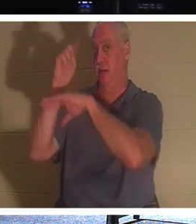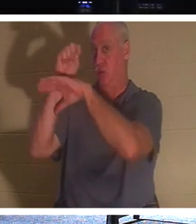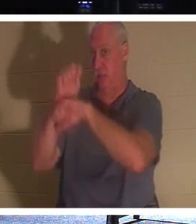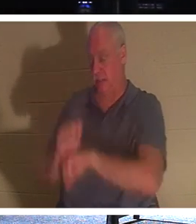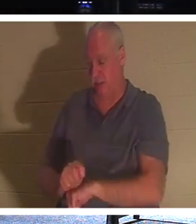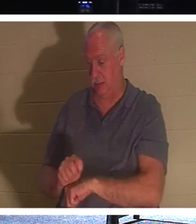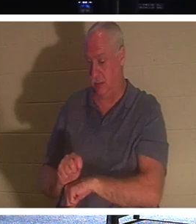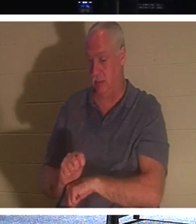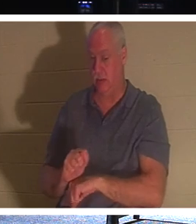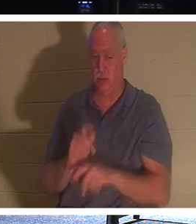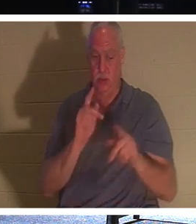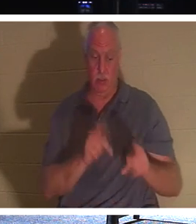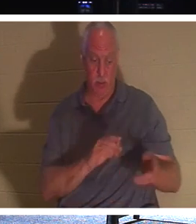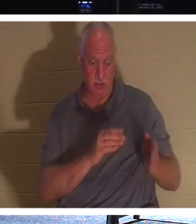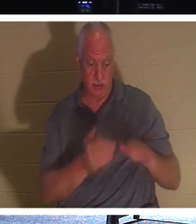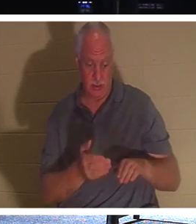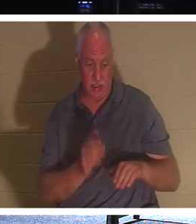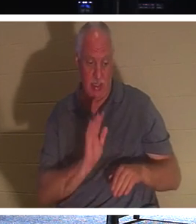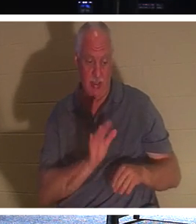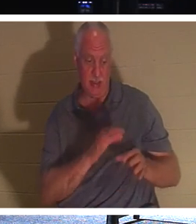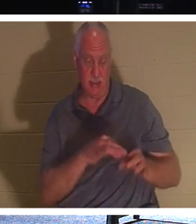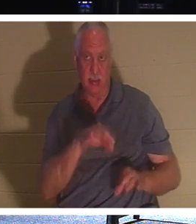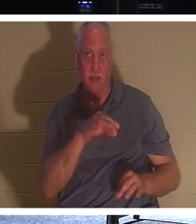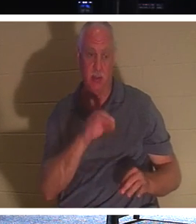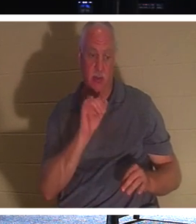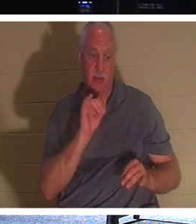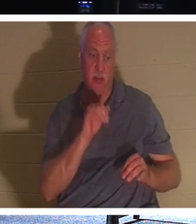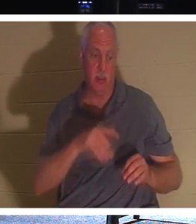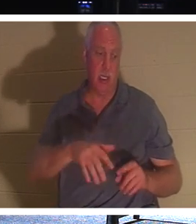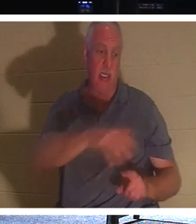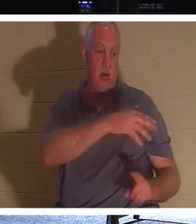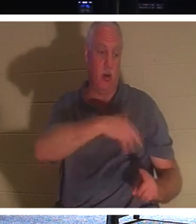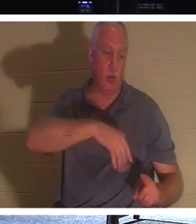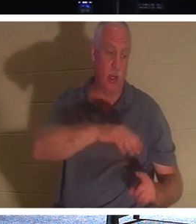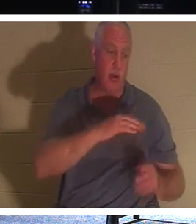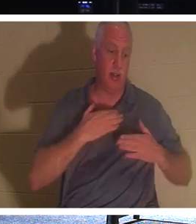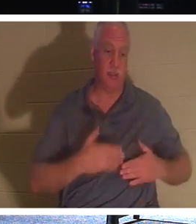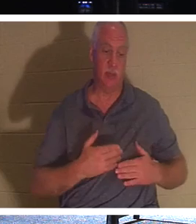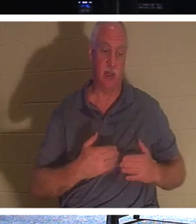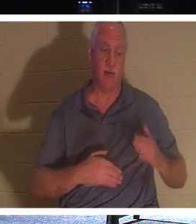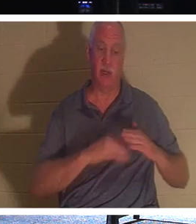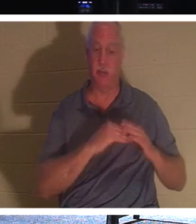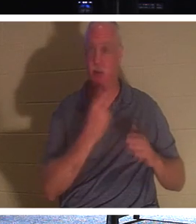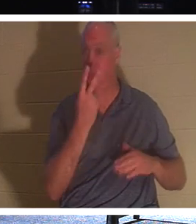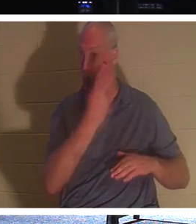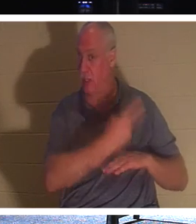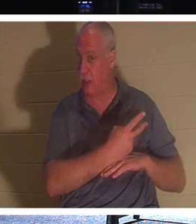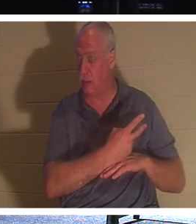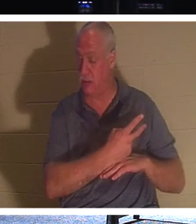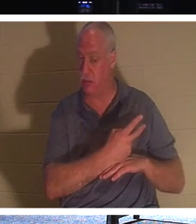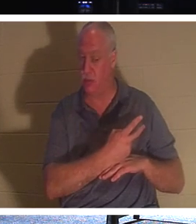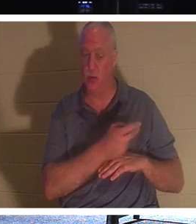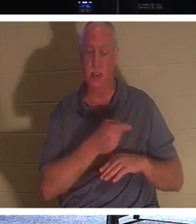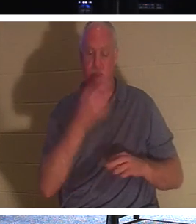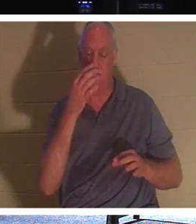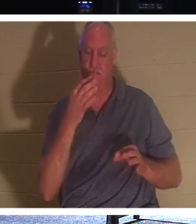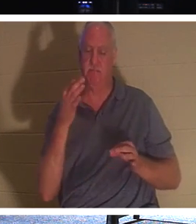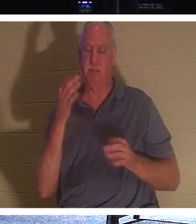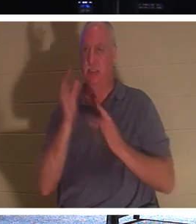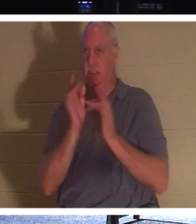他的灵魂会在他的身体周围停留长达两天。所以他故意等了三天，